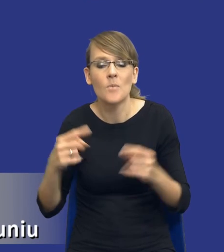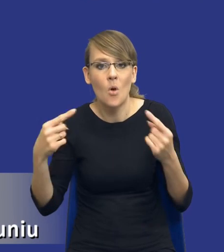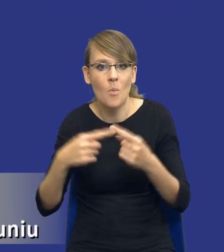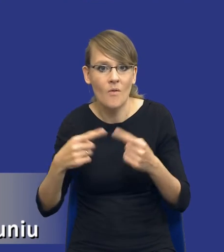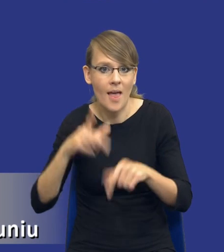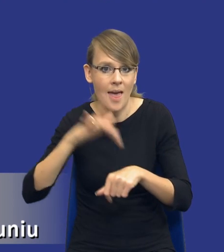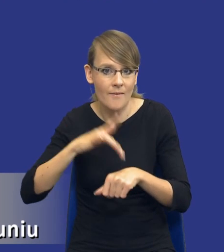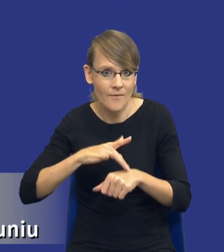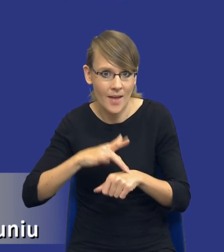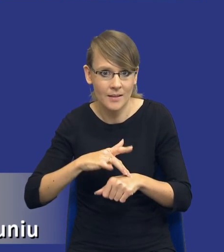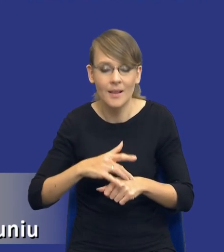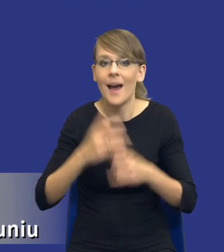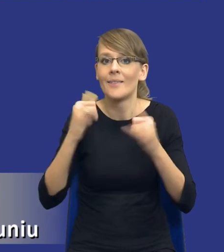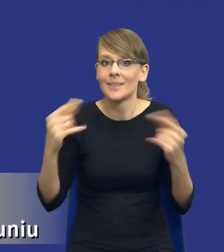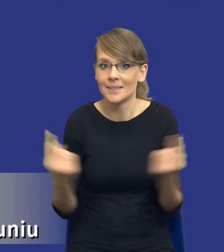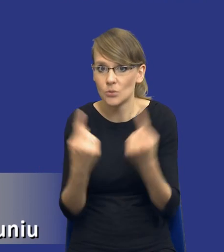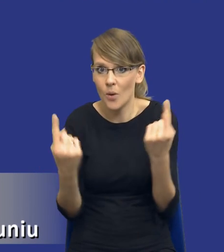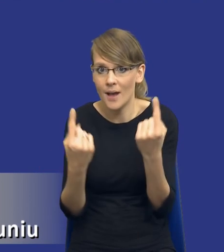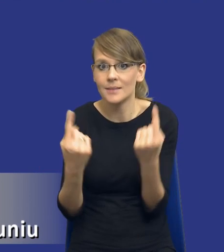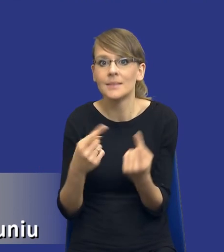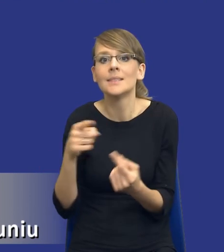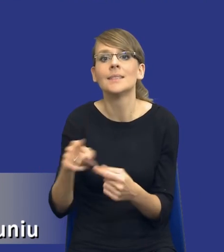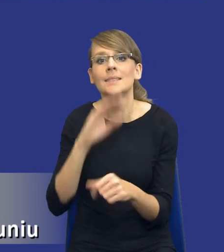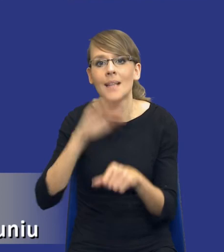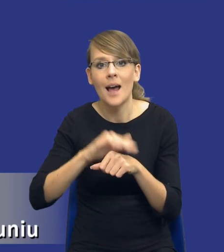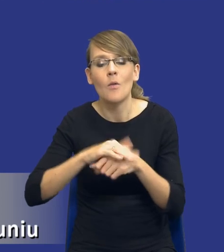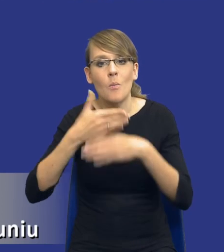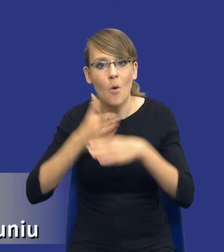W innych sytuacjach z kolei podział zamówienia na części będzie konieczny